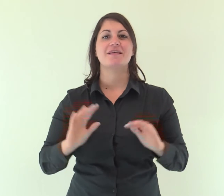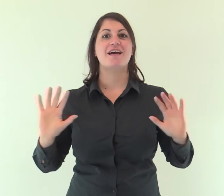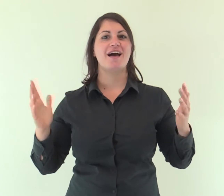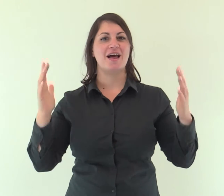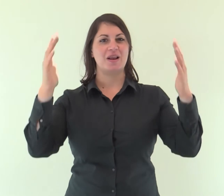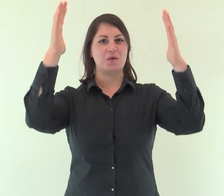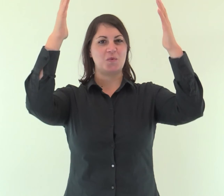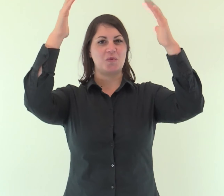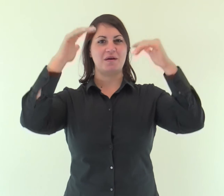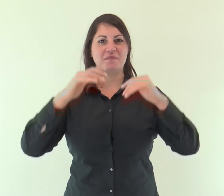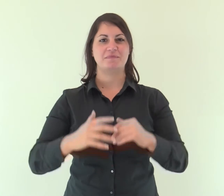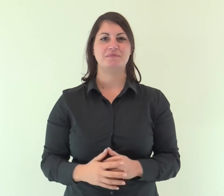Alleluia.